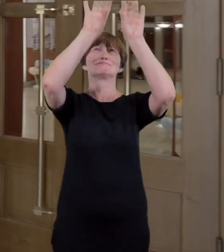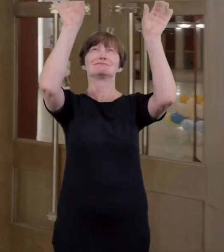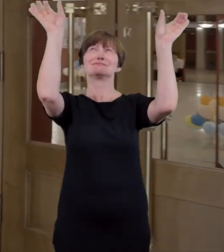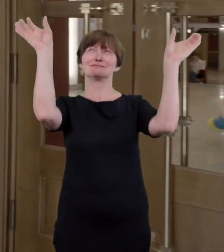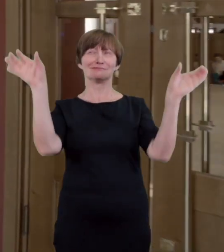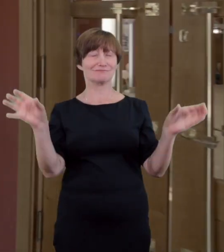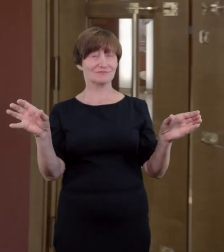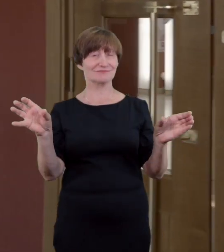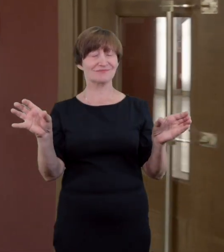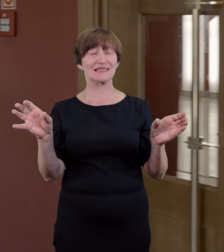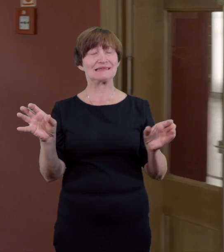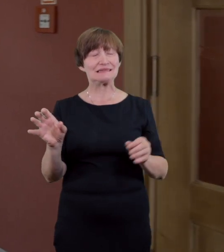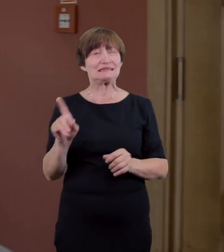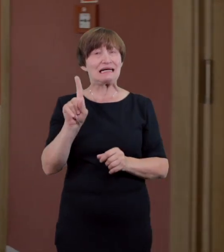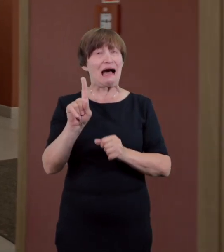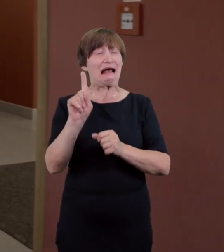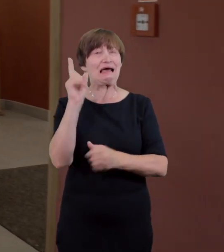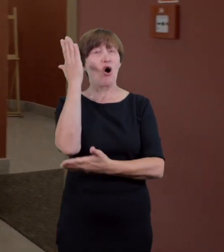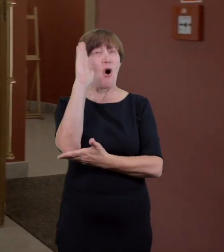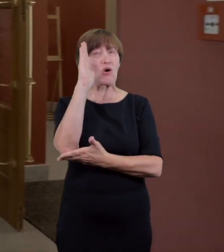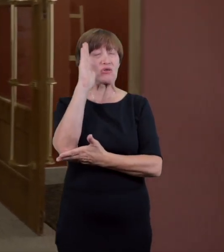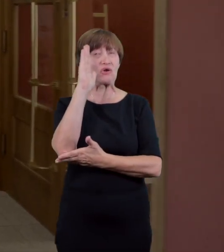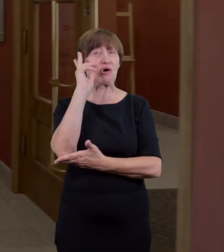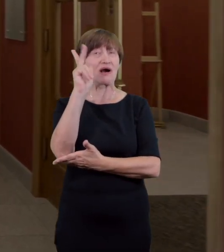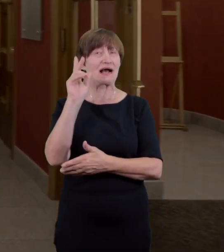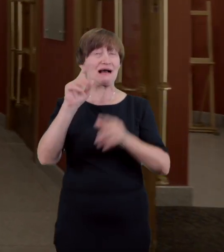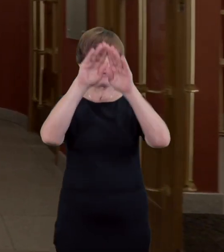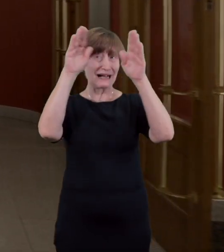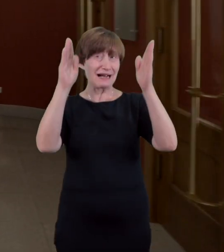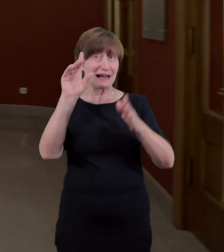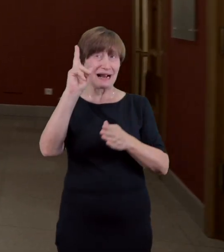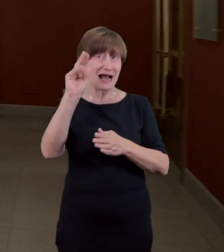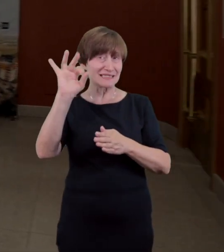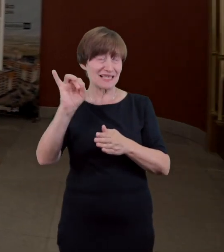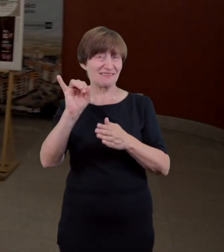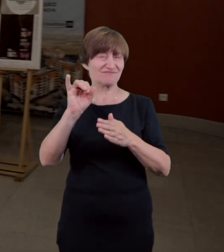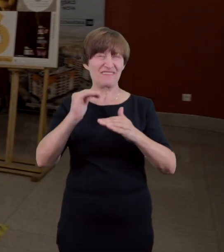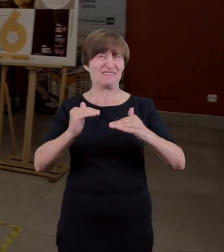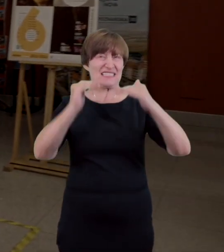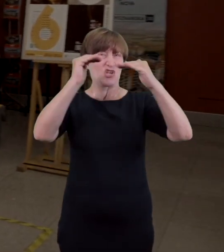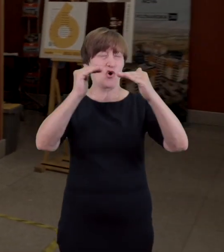Należy zaznaczyć że jej wysokość może stanowić wyzwanie dla osób poruszających się na wózku inwalidzkim